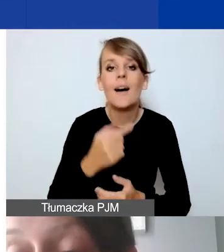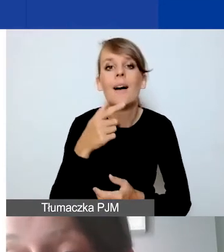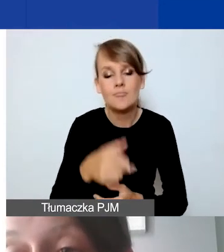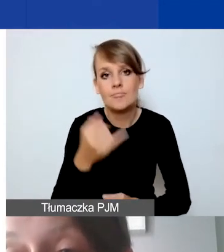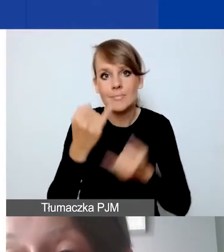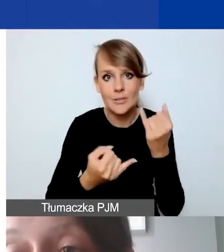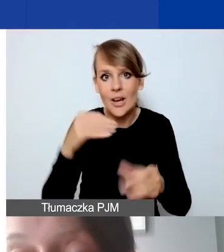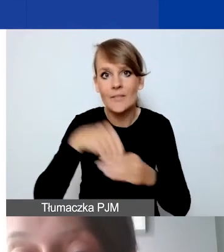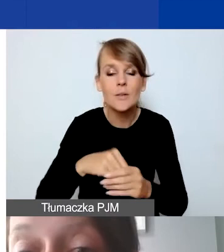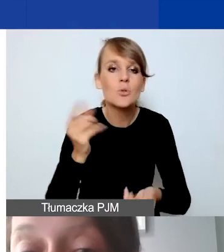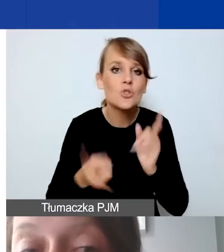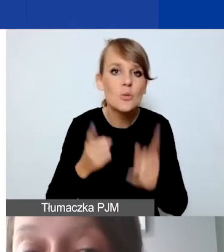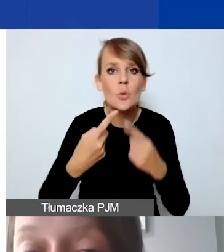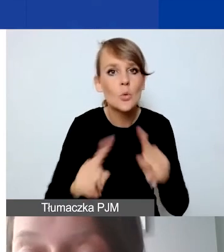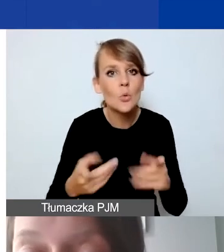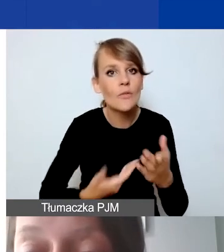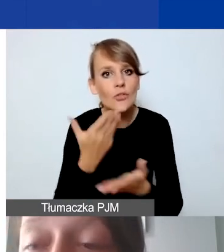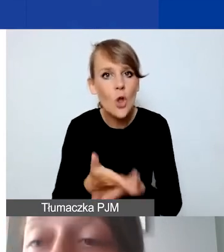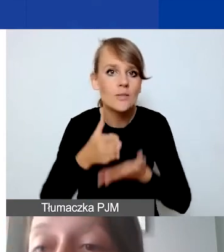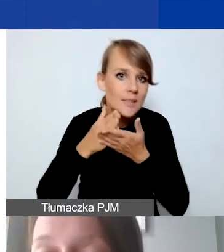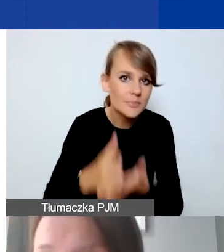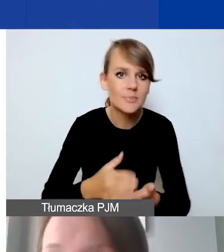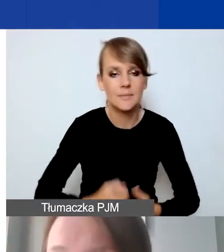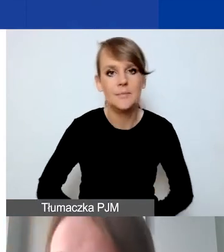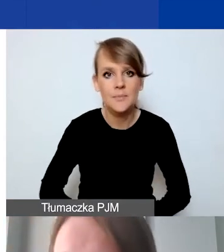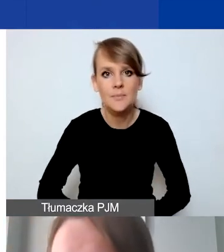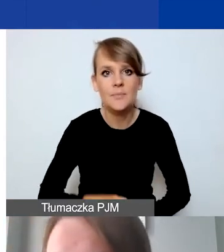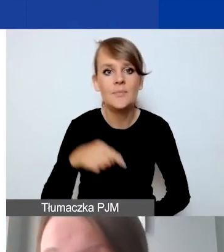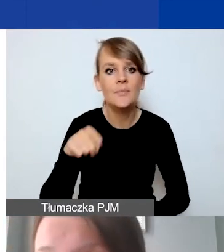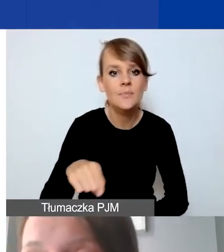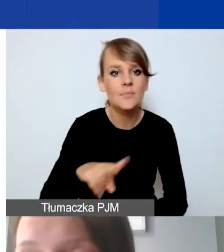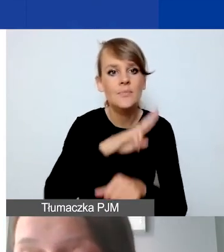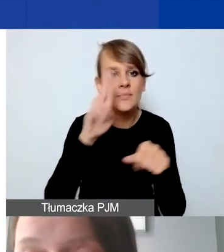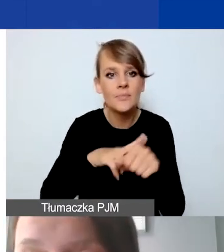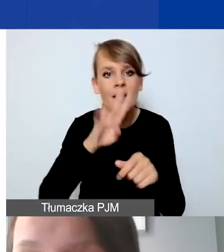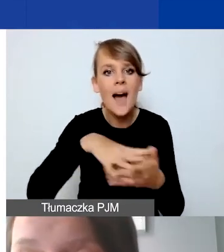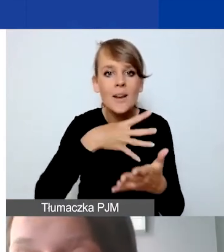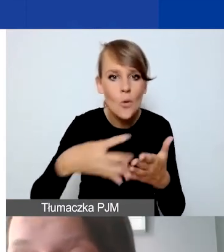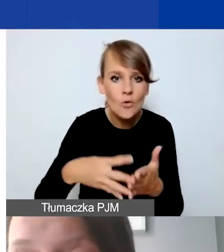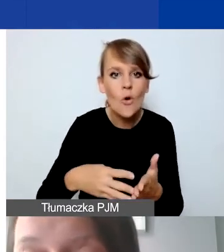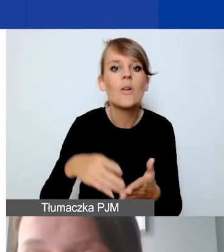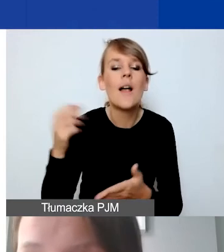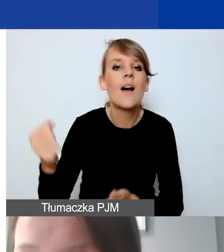szybkich, krótkich wniosków interwencyjnych. Harmonogram transz dotacji będziemy proponować my, jako zespół operatora,